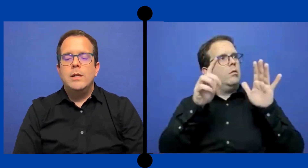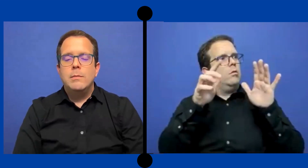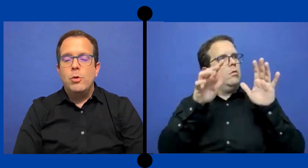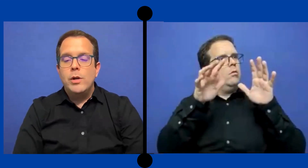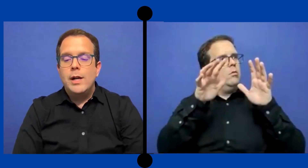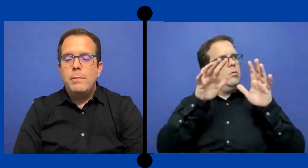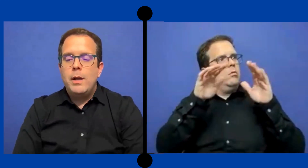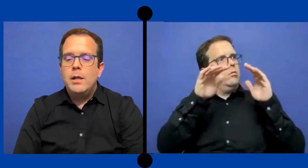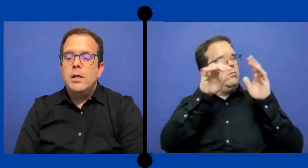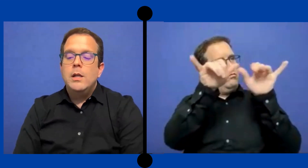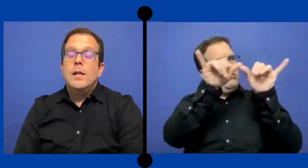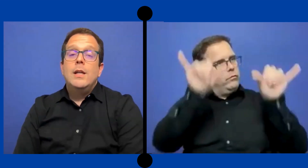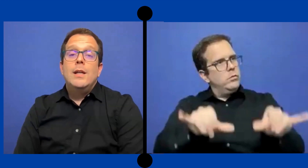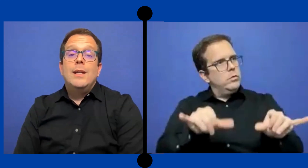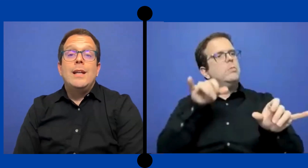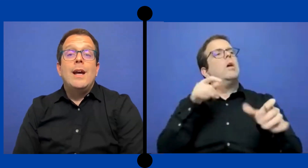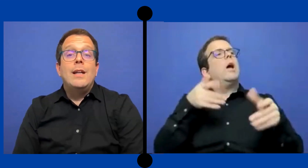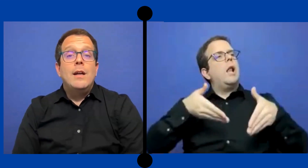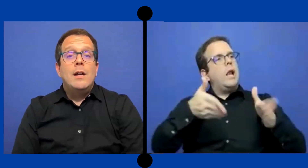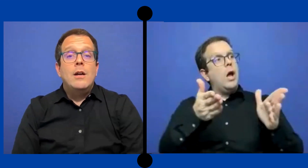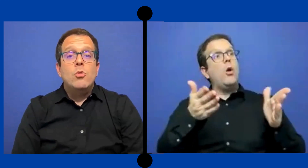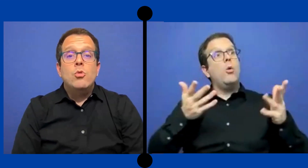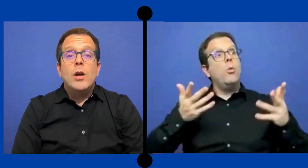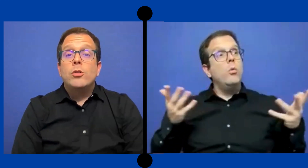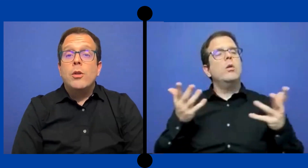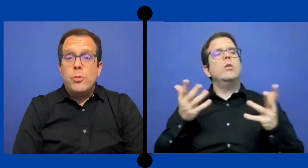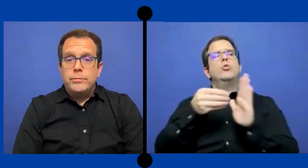qué se ponga en el PEI que haya un anotador.